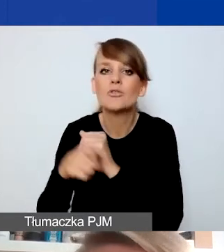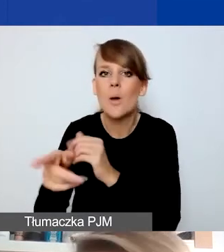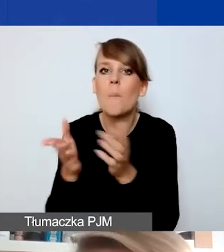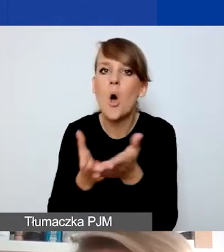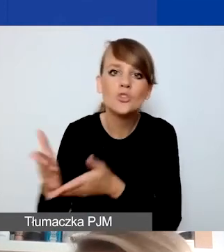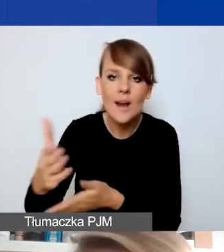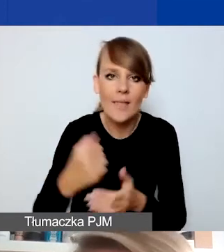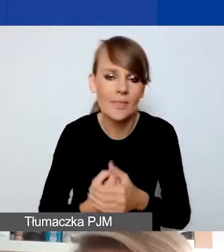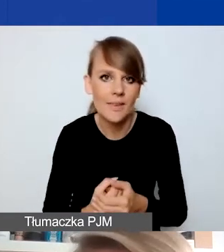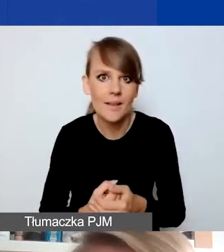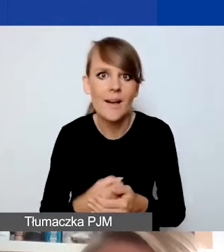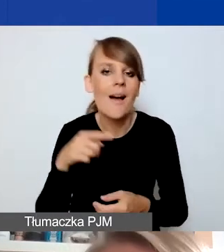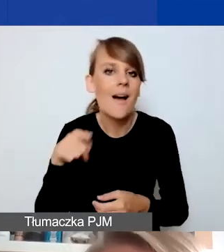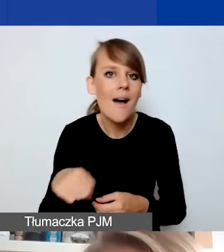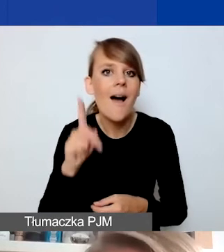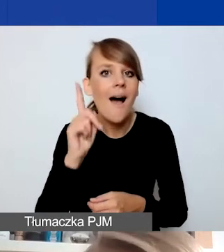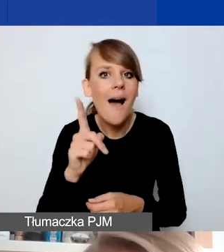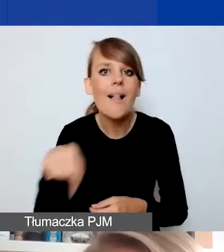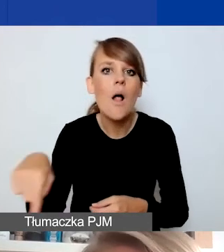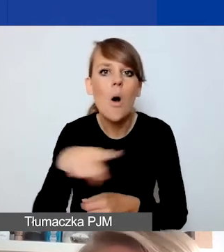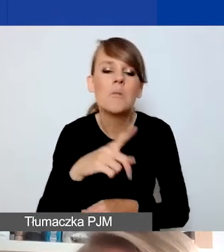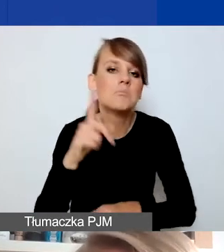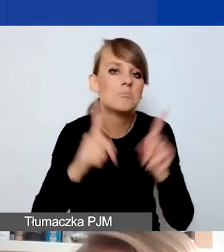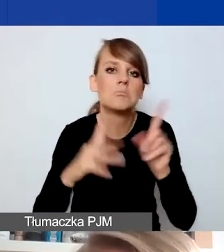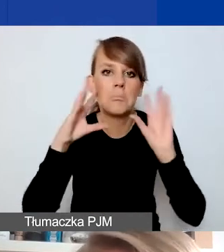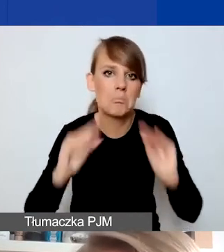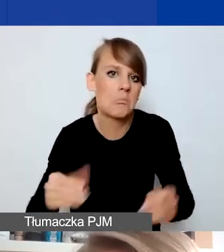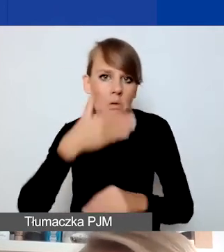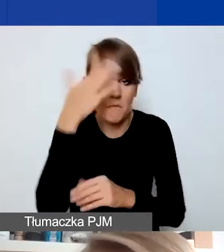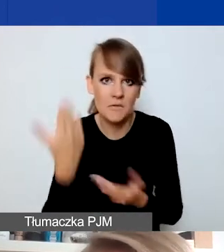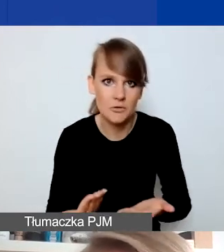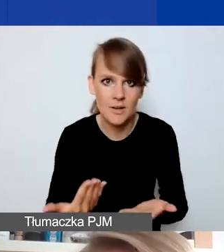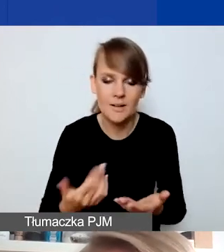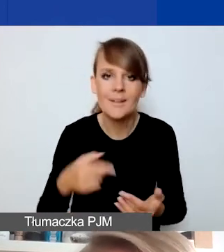Ale była to informacja, która niekoniecznie do osób docierała. Wtedy to jest sytuacja,